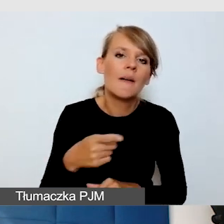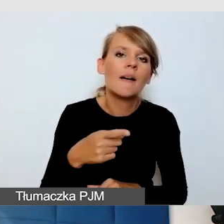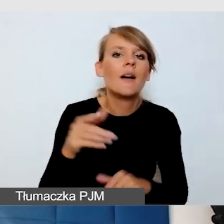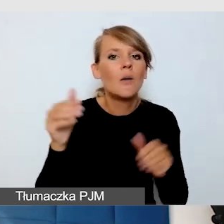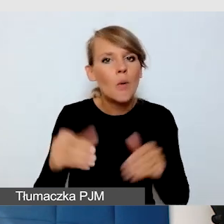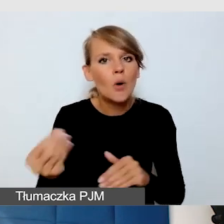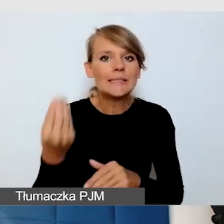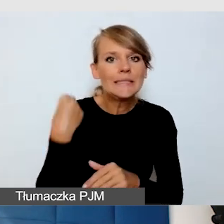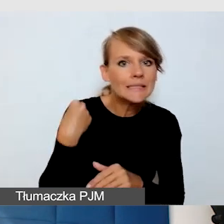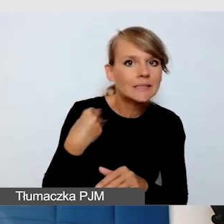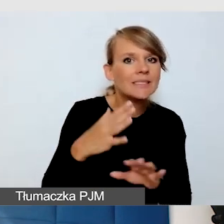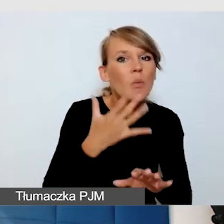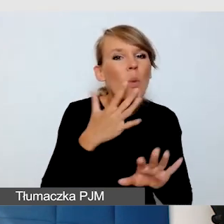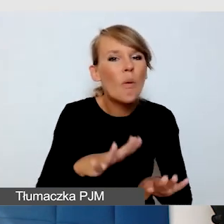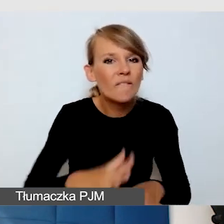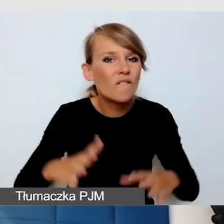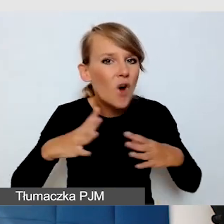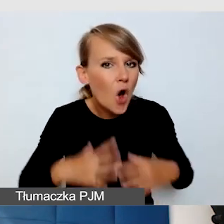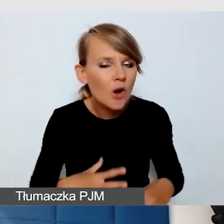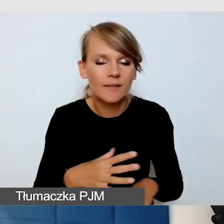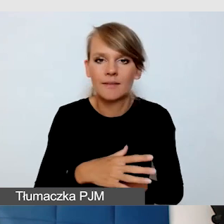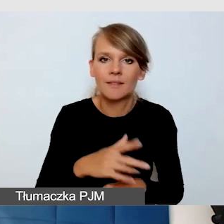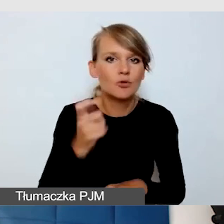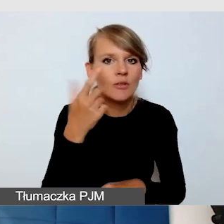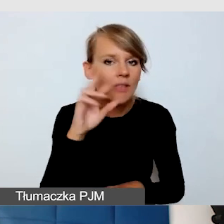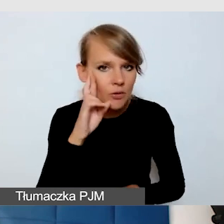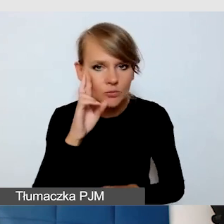bo czegoś nie zrozumiał. Natomiast wyzwaniem jest,